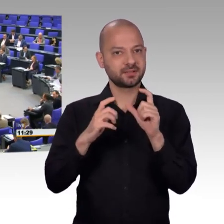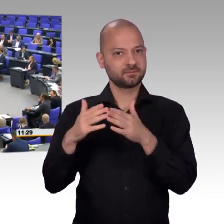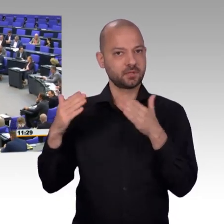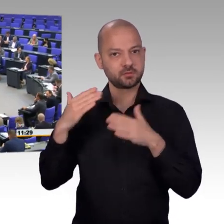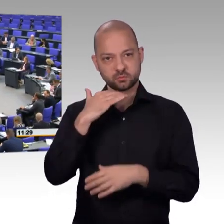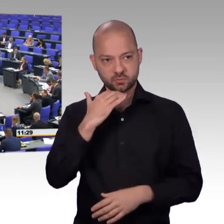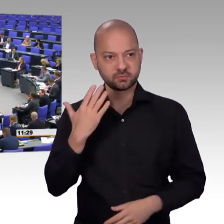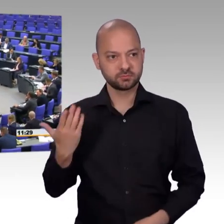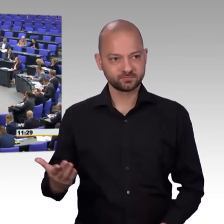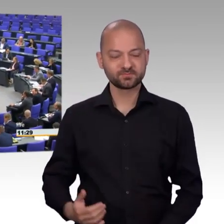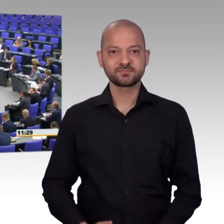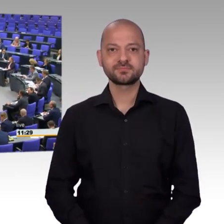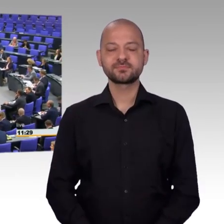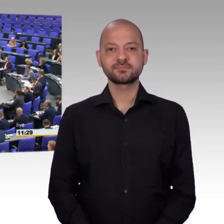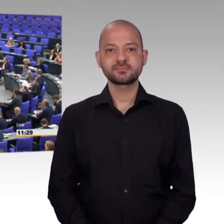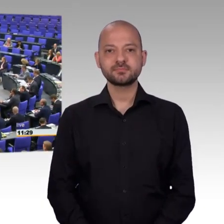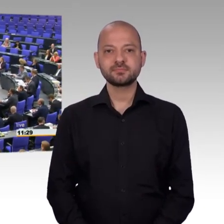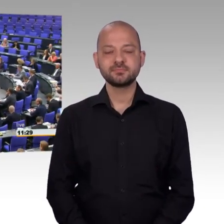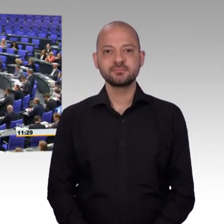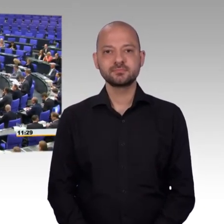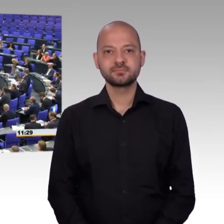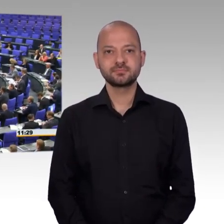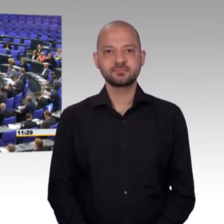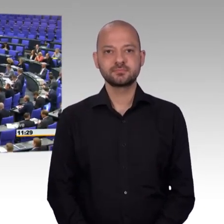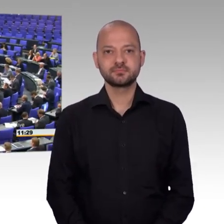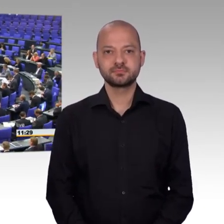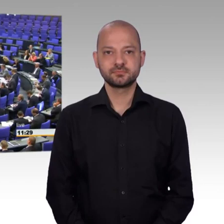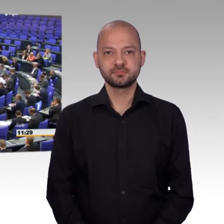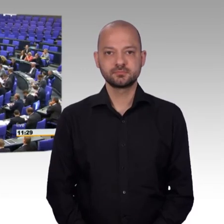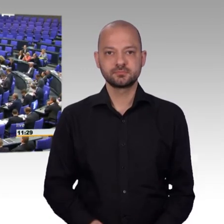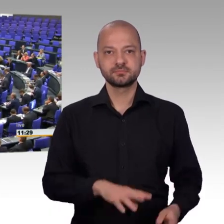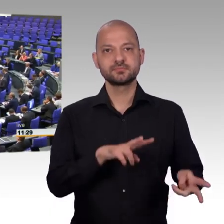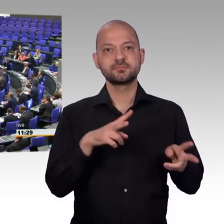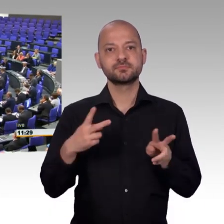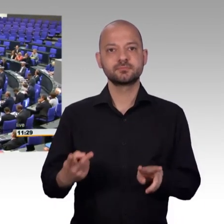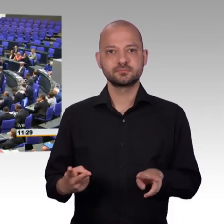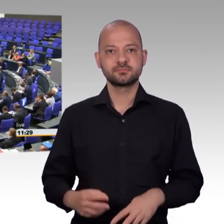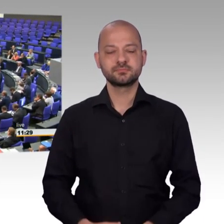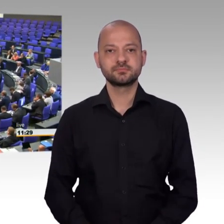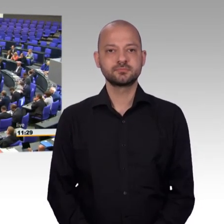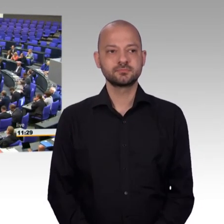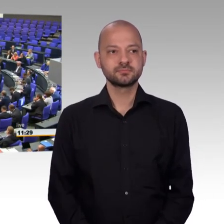[Rednerwechsel] Sehr geehrter Herr Präsident, sehr geehrte Kolleginnen und Kollegen, liebe Zuhörerinnen und Zuhörer,